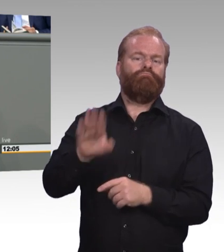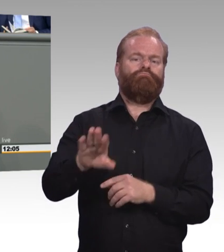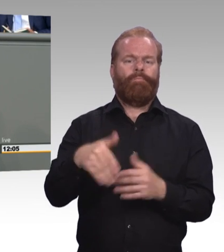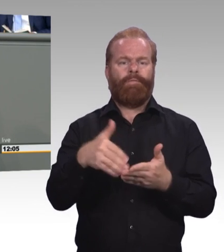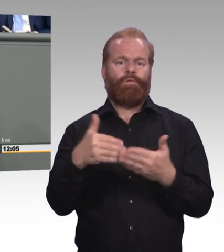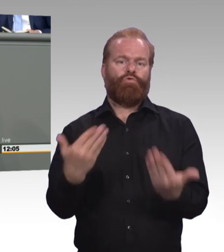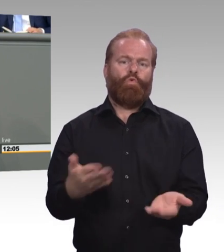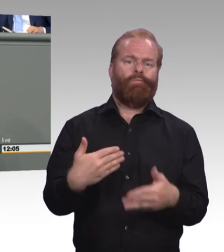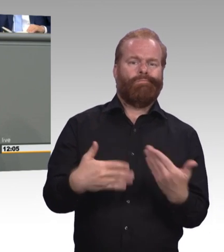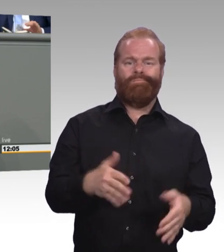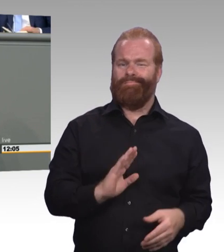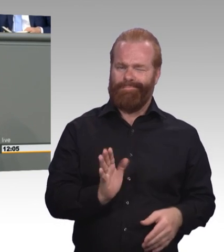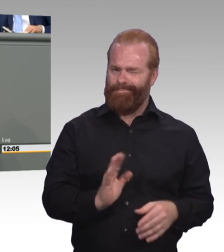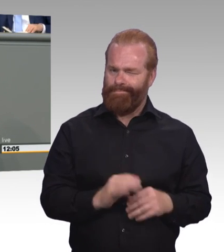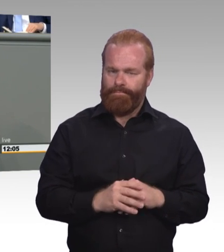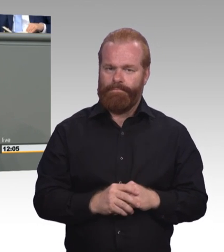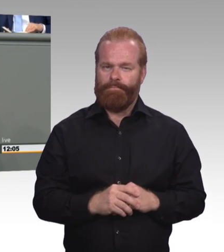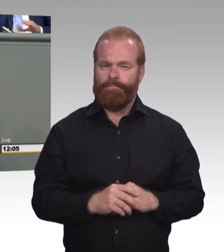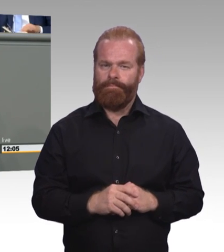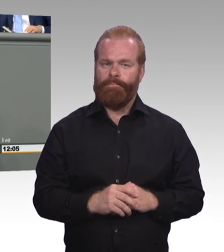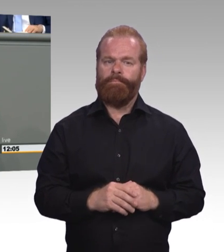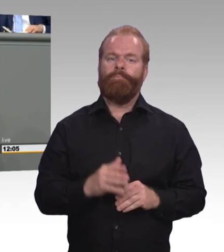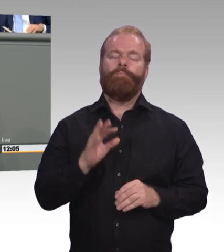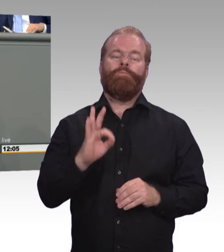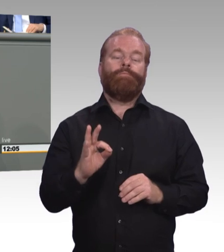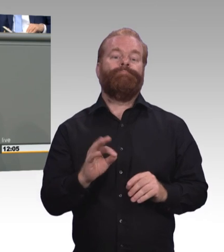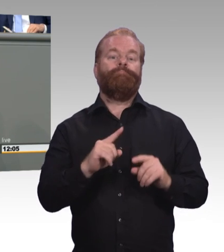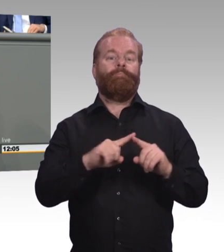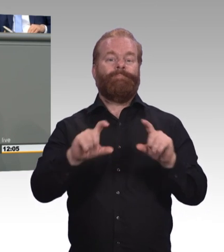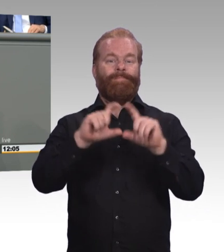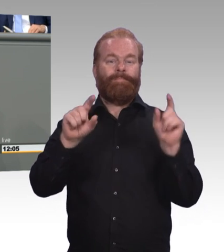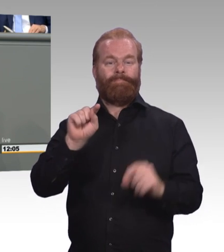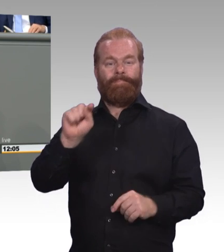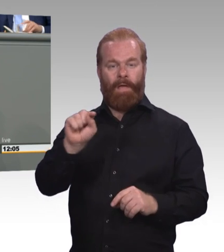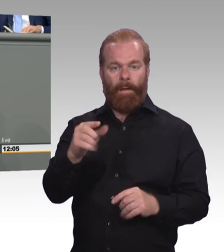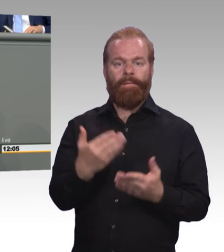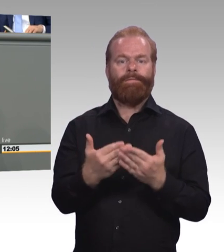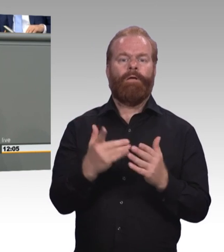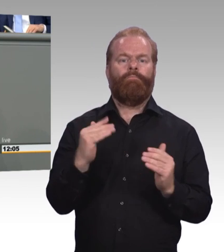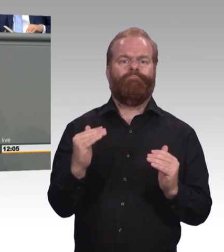Aber wir halten andere Instrumente für Wirkungsvoll. Echte Gleichwertigkeit von akademischer